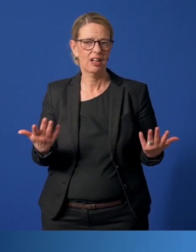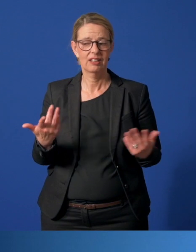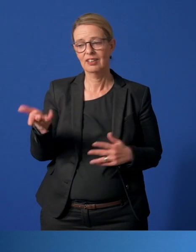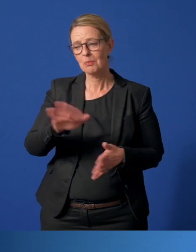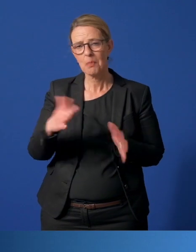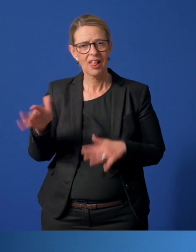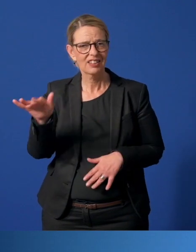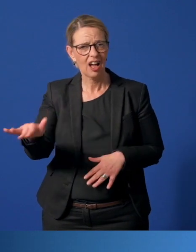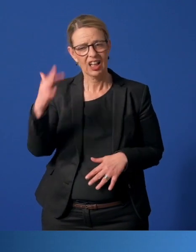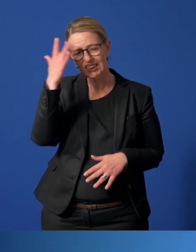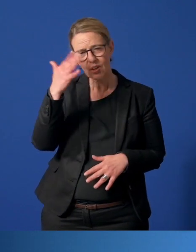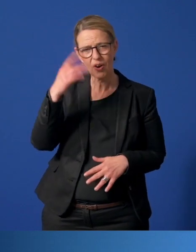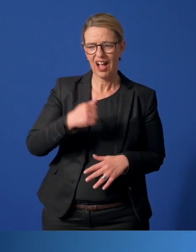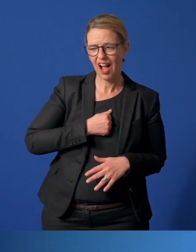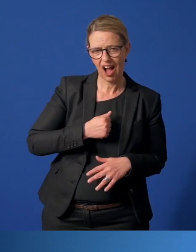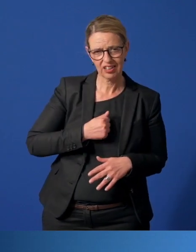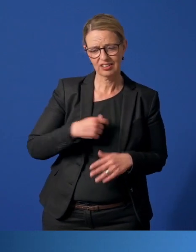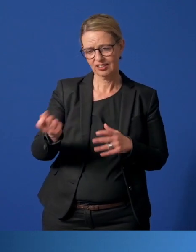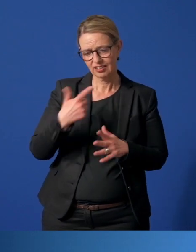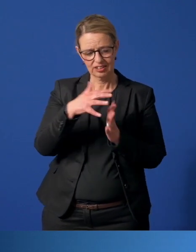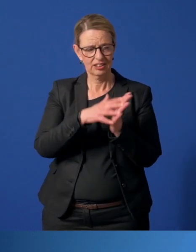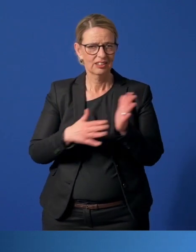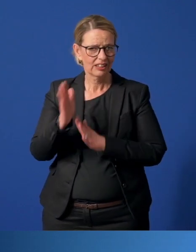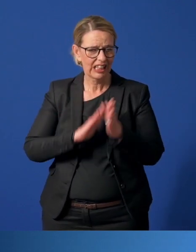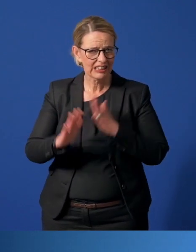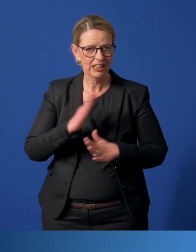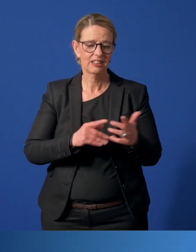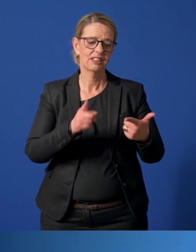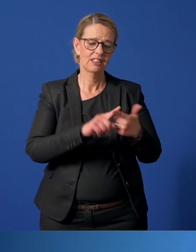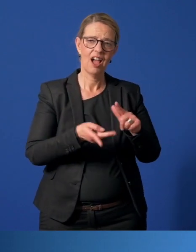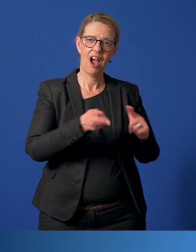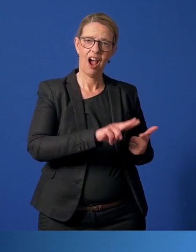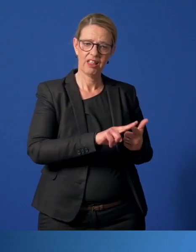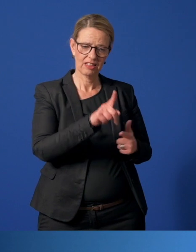Manche bringen ihre Sorgen, Nöte, gar Ängste zum Ausdruck, andere nutzen die angeordnete